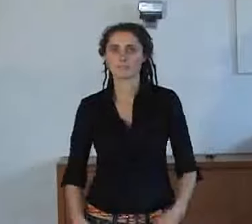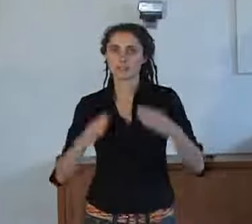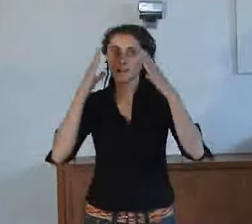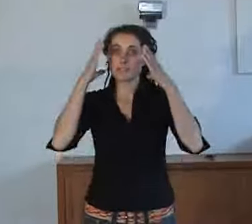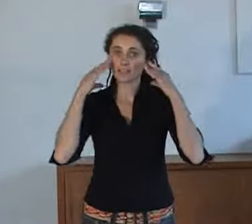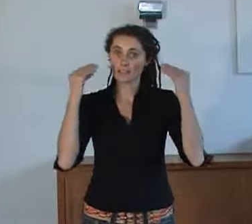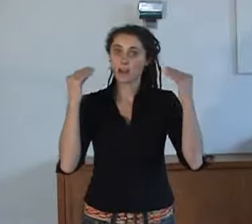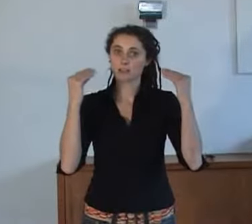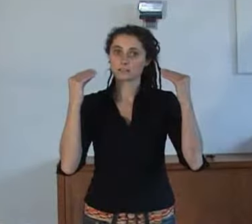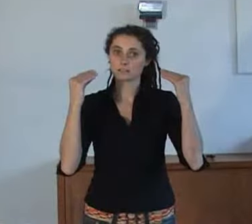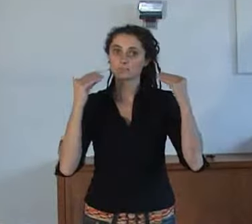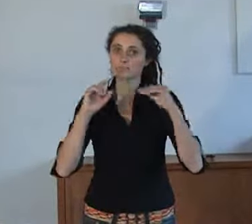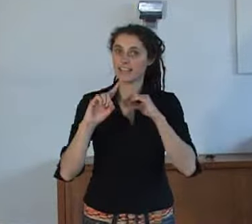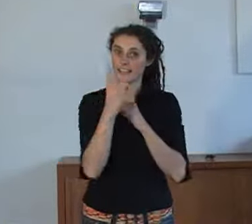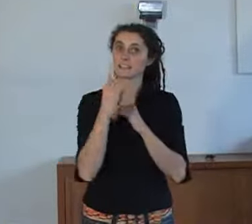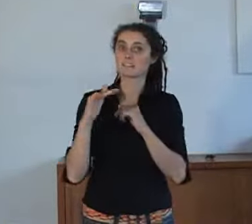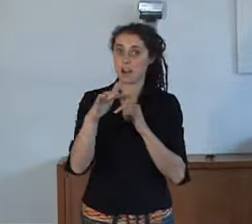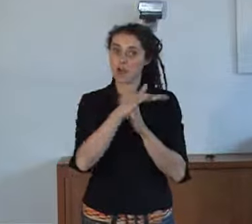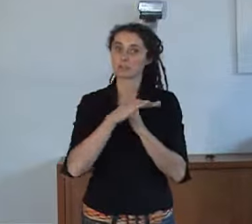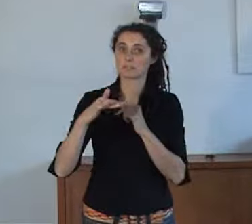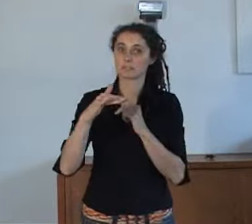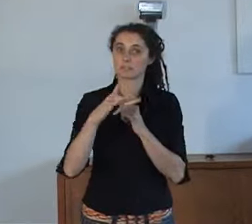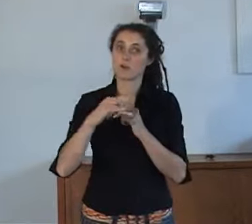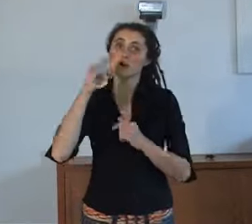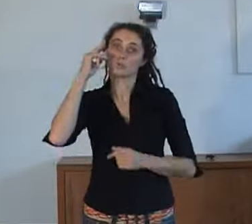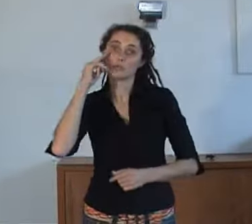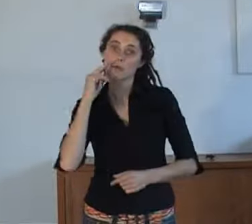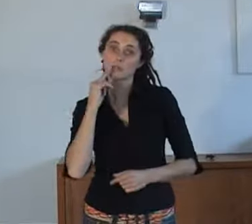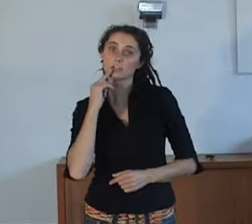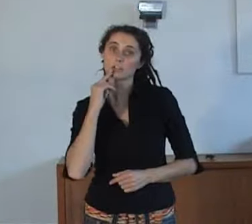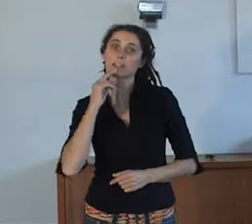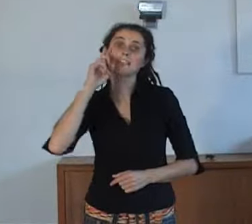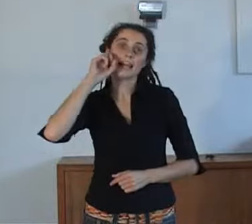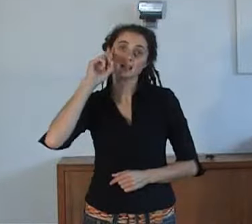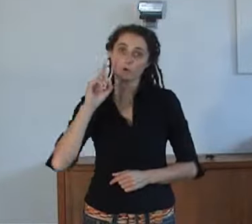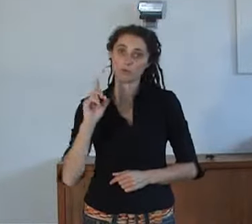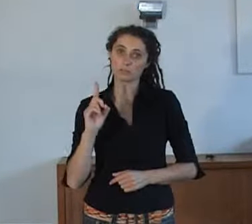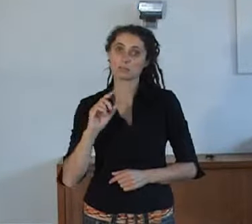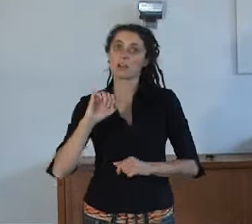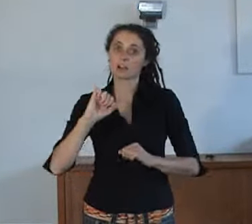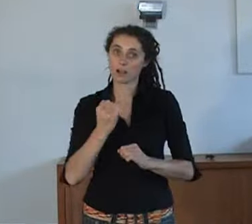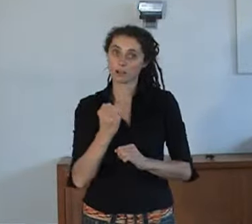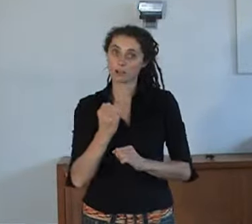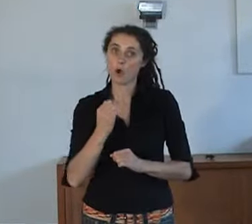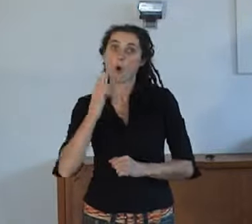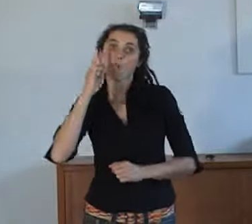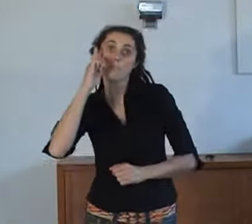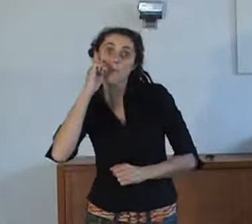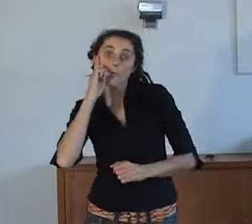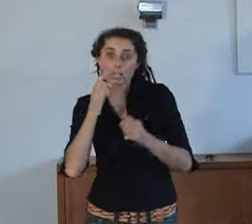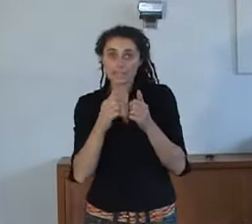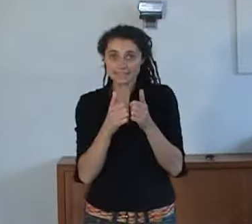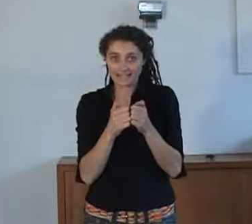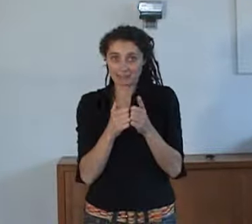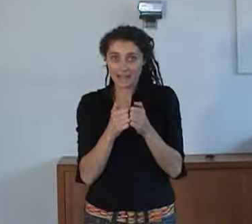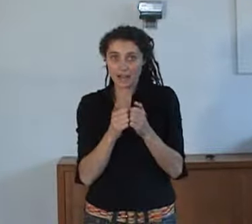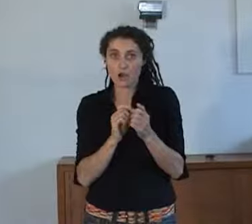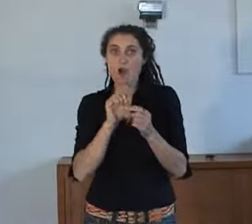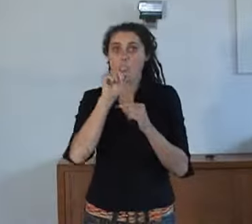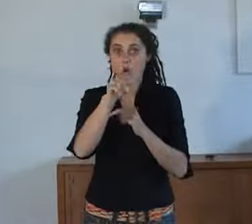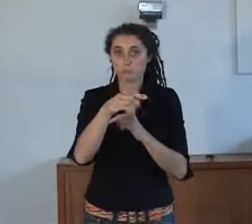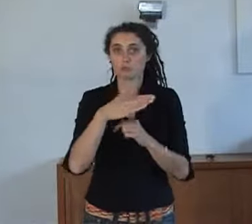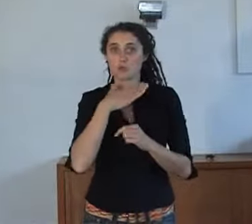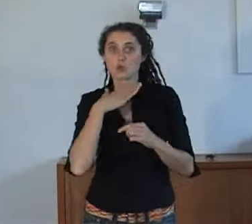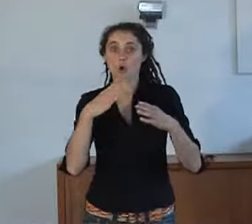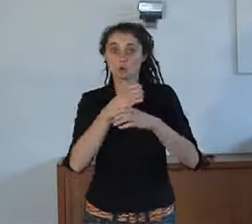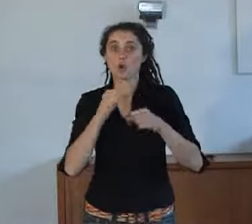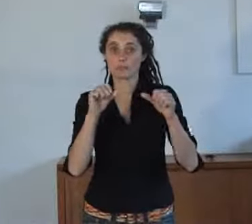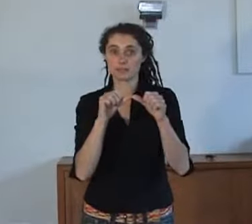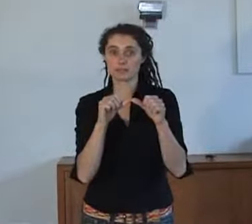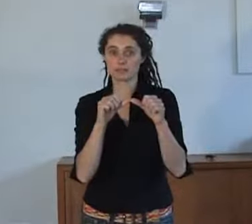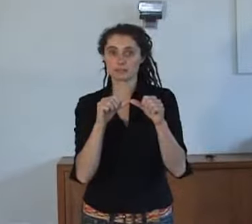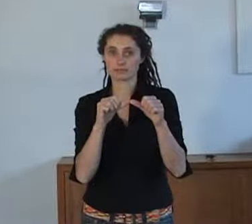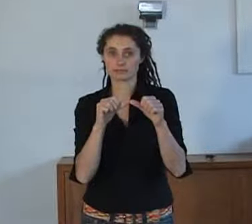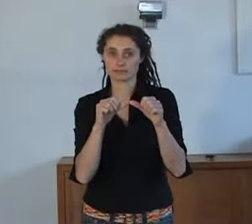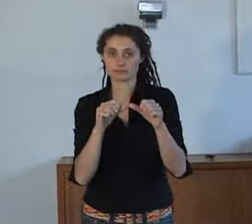Nederland is het eerste land waar doven en slechthorenden noodhulpdiensten (112) kunnen bereiken met een (mobiele) teksttelefoon.